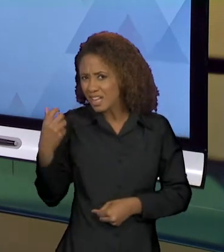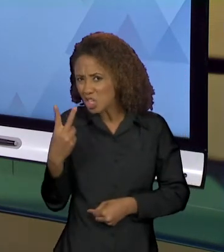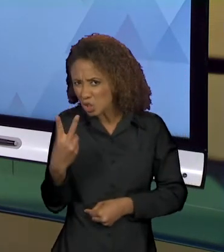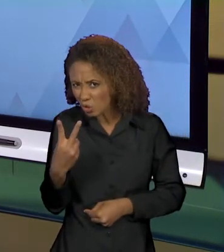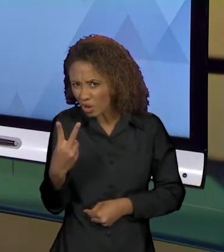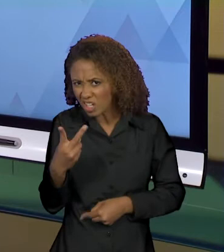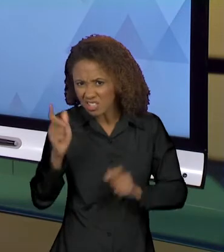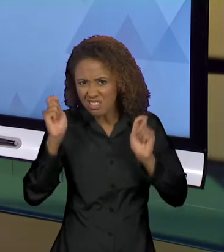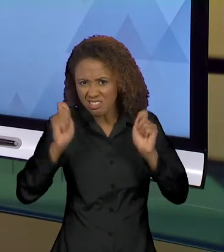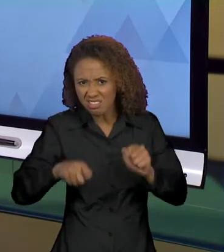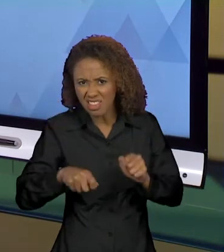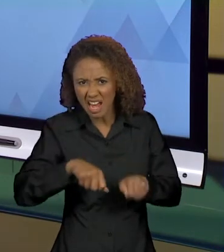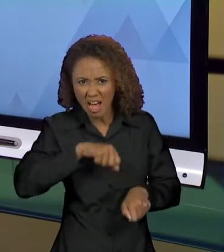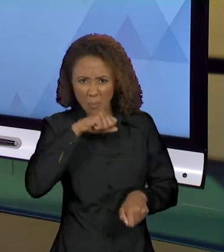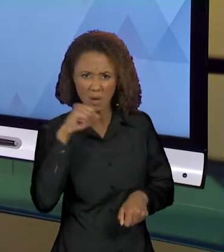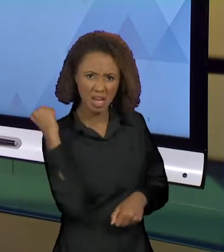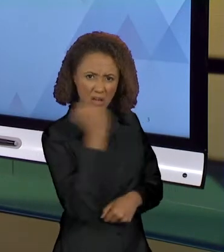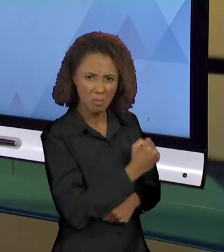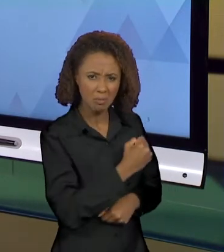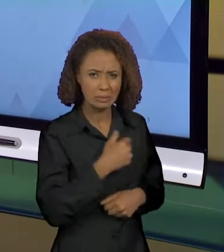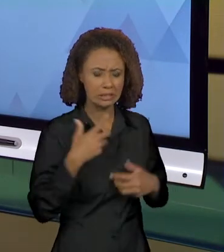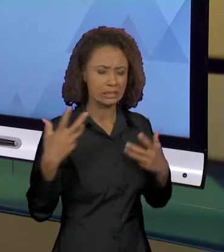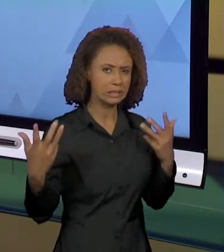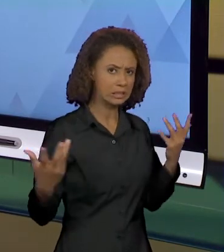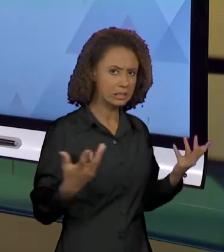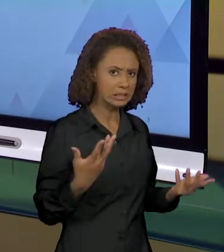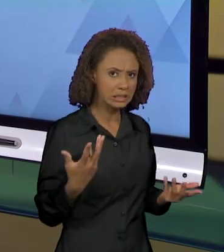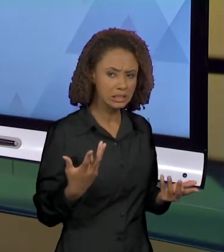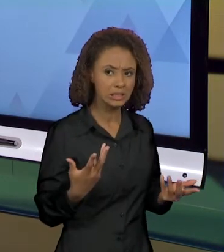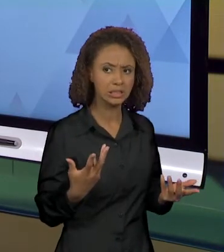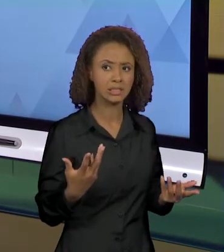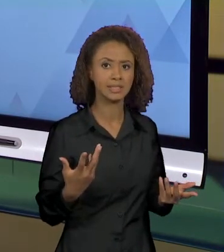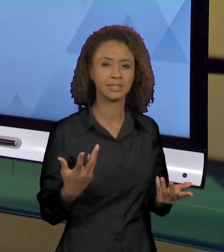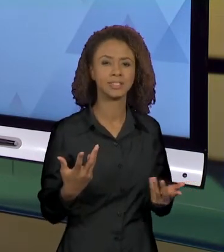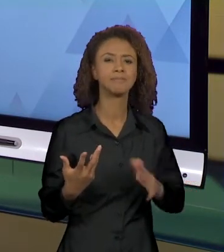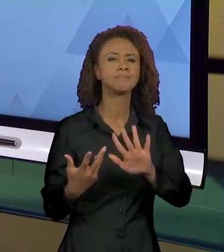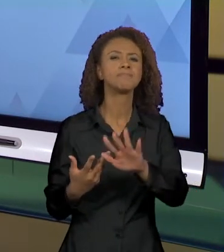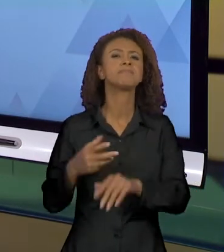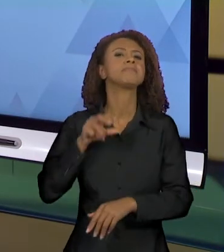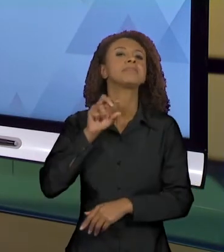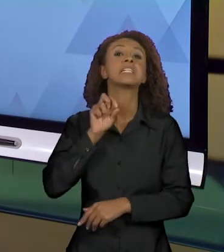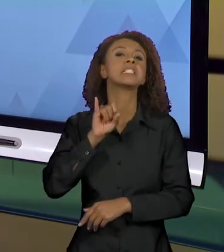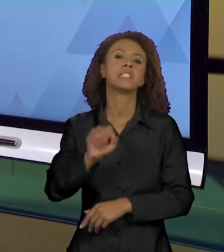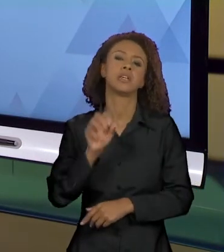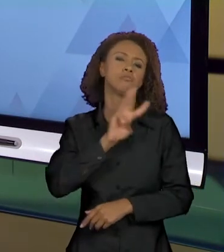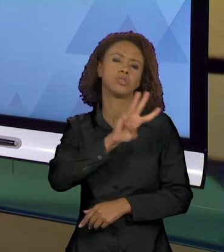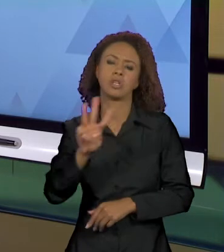A MÃE? SERÁ QUE... SE O JORNAL, SE O SITE, JORNAL